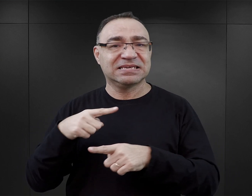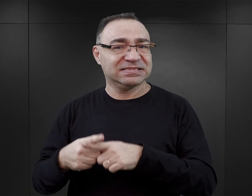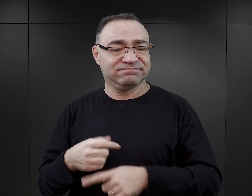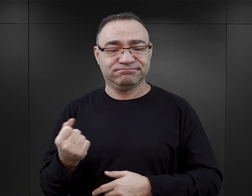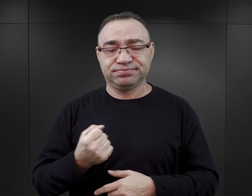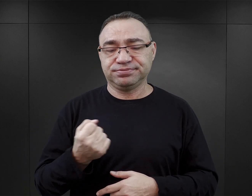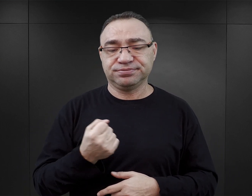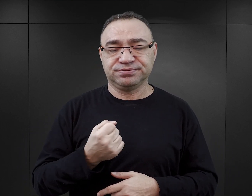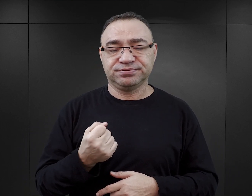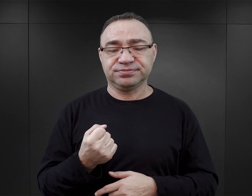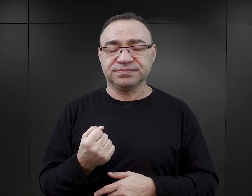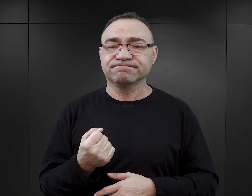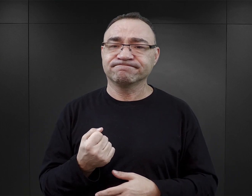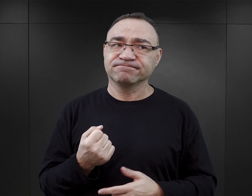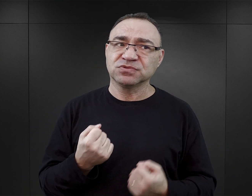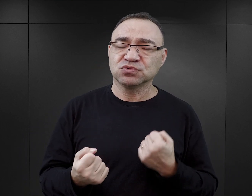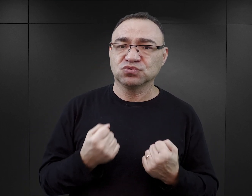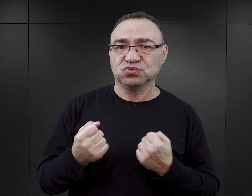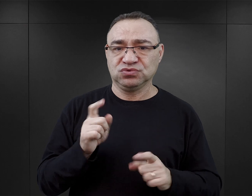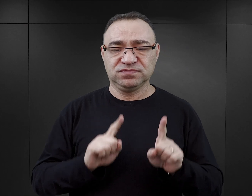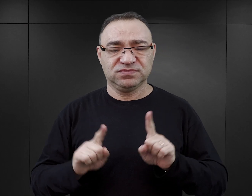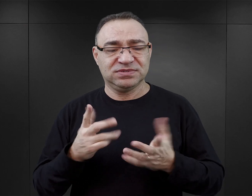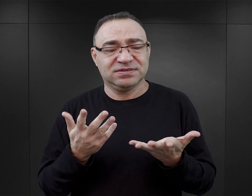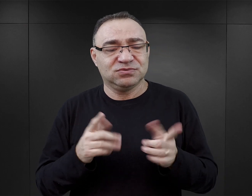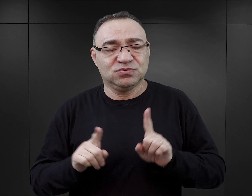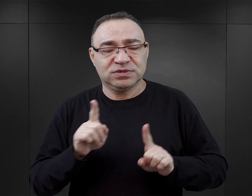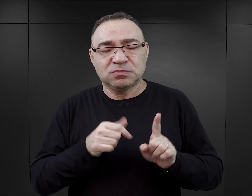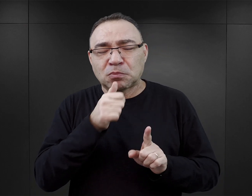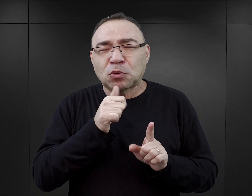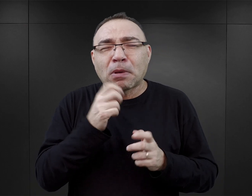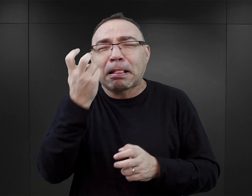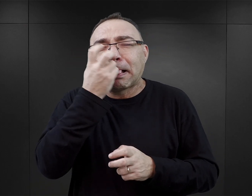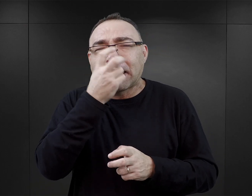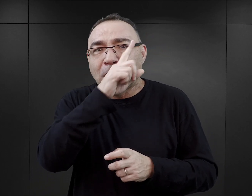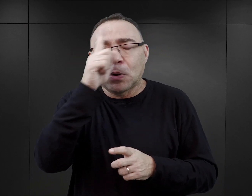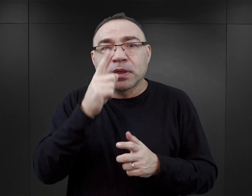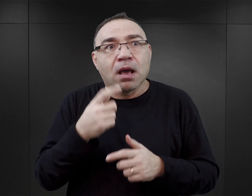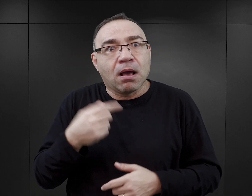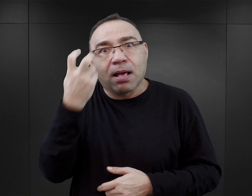I to jest zjawisko, które chyba trudno wytłumaczyć inaczej, niż tylko próbą przyciągnięcia czytelników.